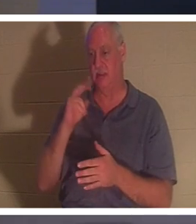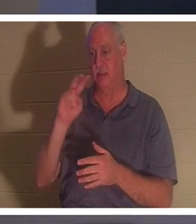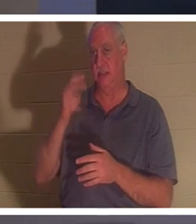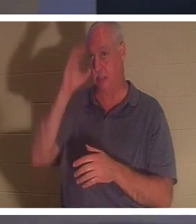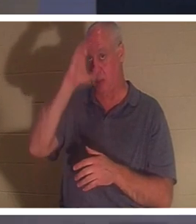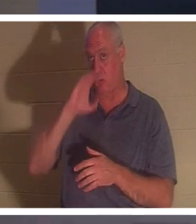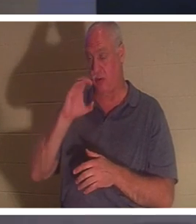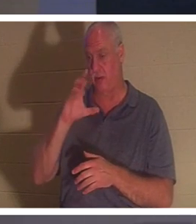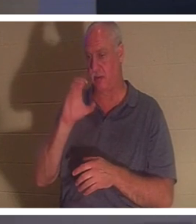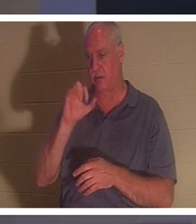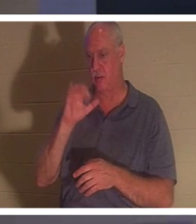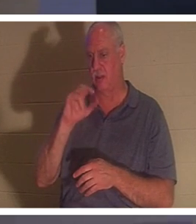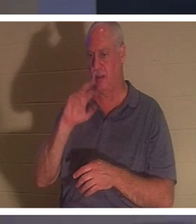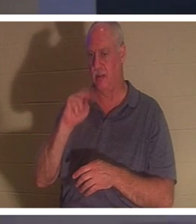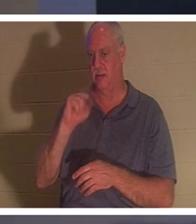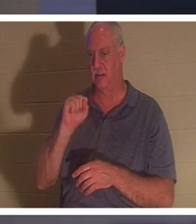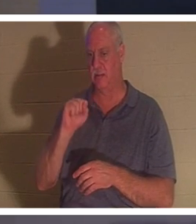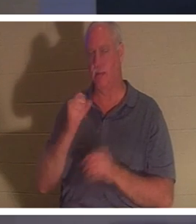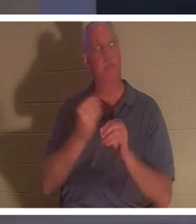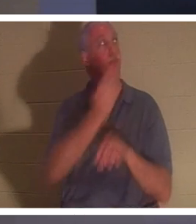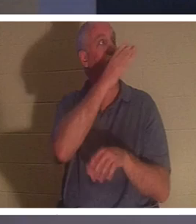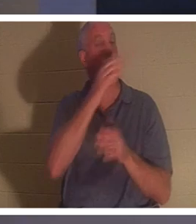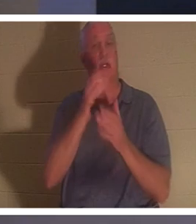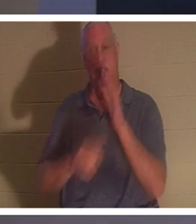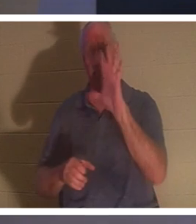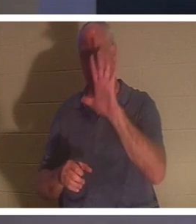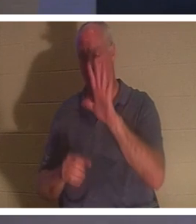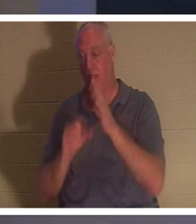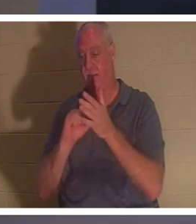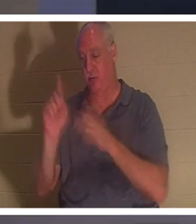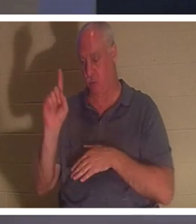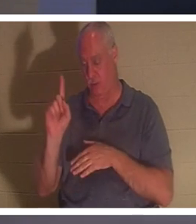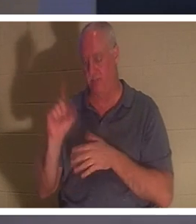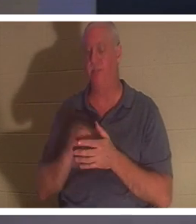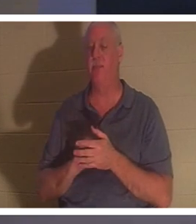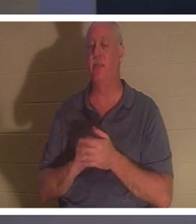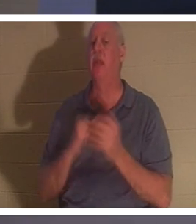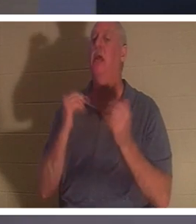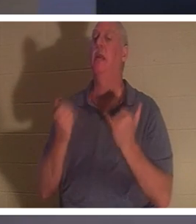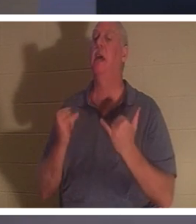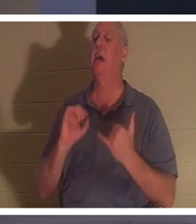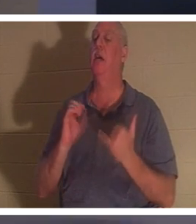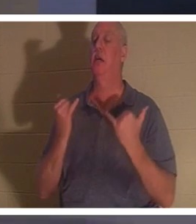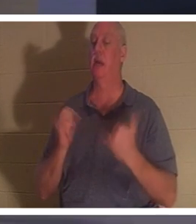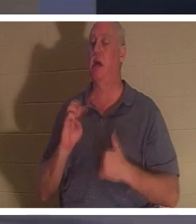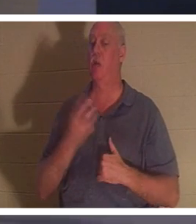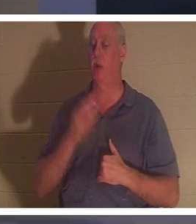여러분의 화면에 있어야 합니다. 고린도후서 5:1에서 그는 "이제 우리가 안다"고 말합니다. 우리가 알기를 바랍니다. 이해하고 있습니까